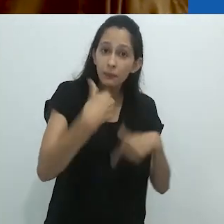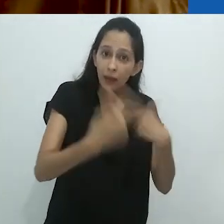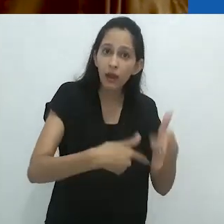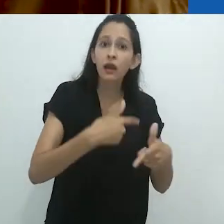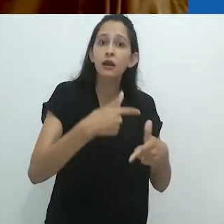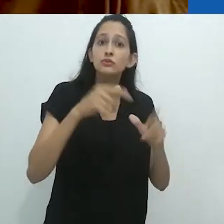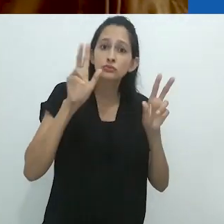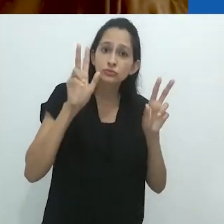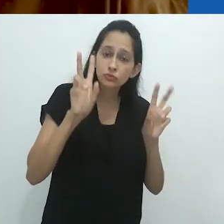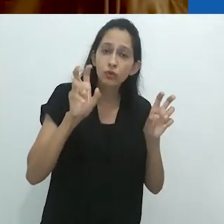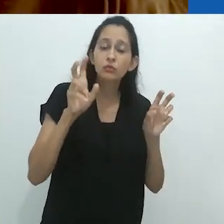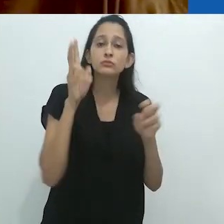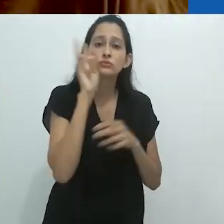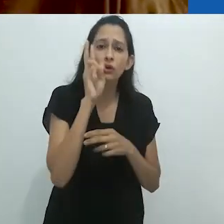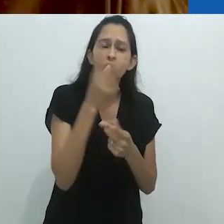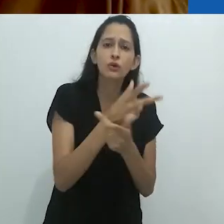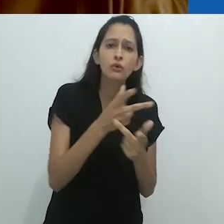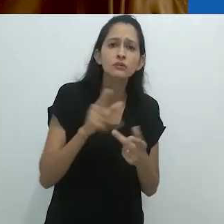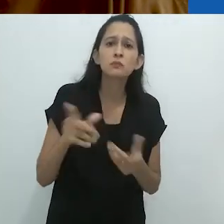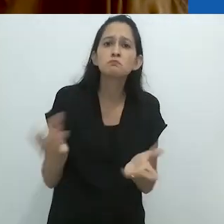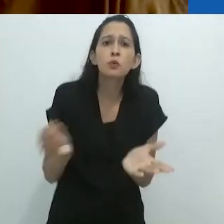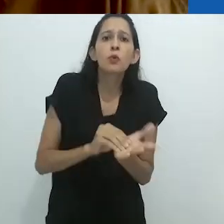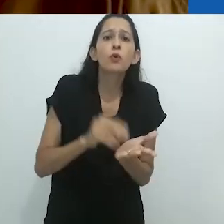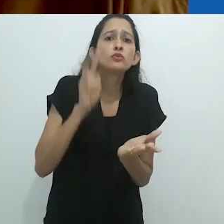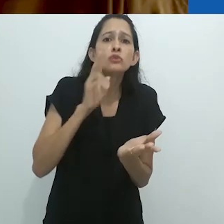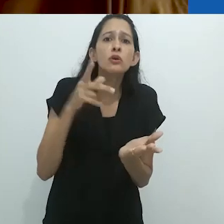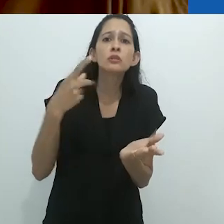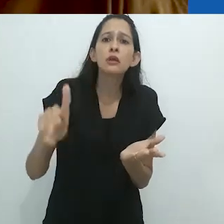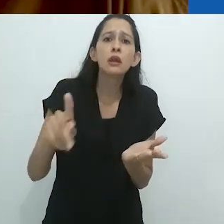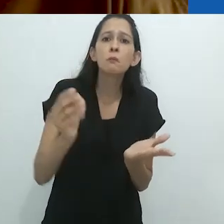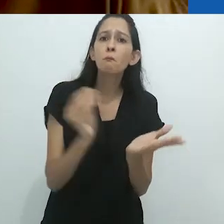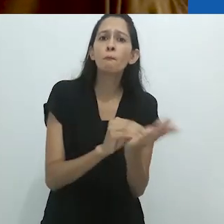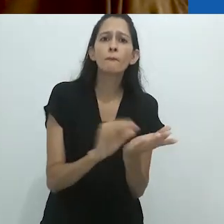um maestro de histórias de rádio para crianças, e ele não menciona isto